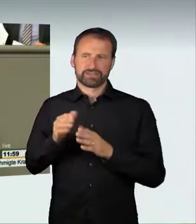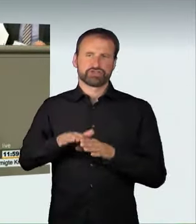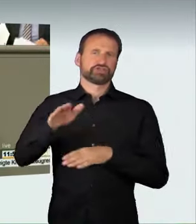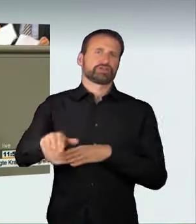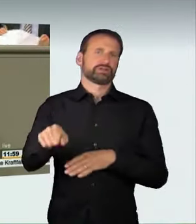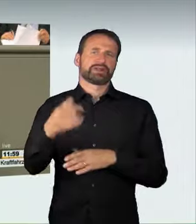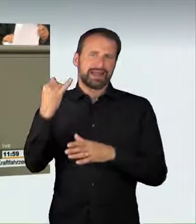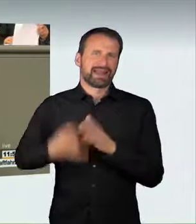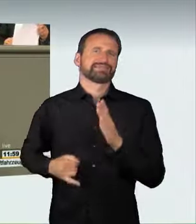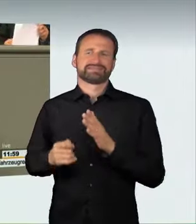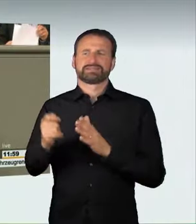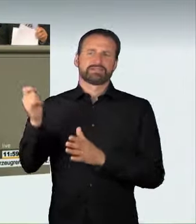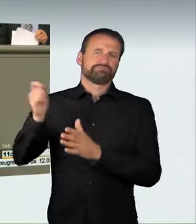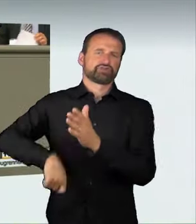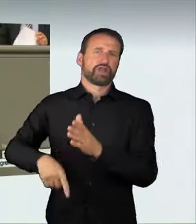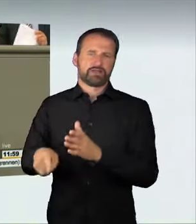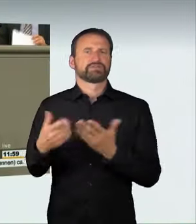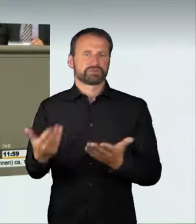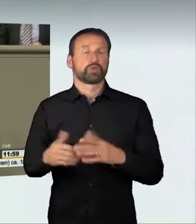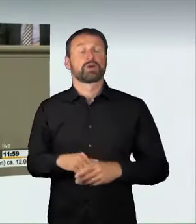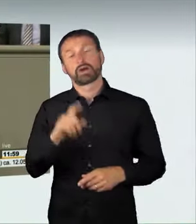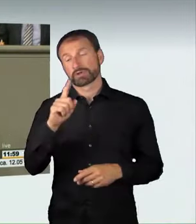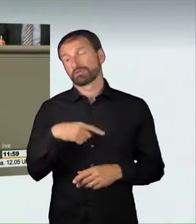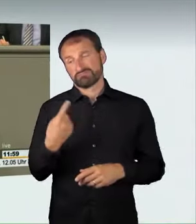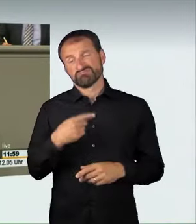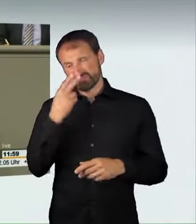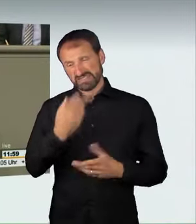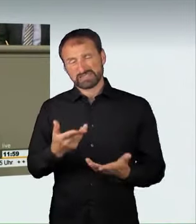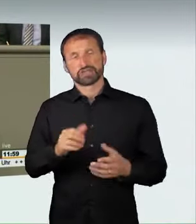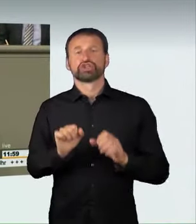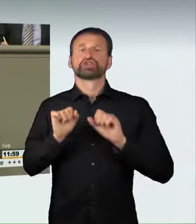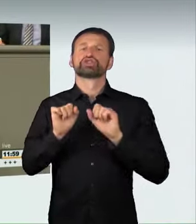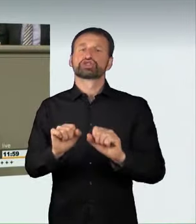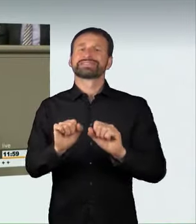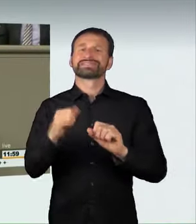Hier haben wir zu Recht ein Gesetz gemacht. Wir haben hier Handlungsbedarf. Lassen Sie uns mit diesem Gesetz